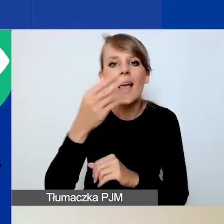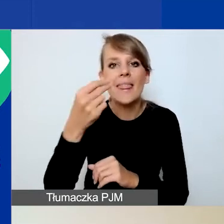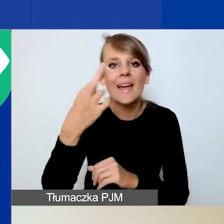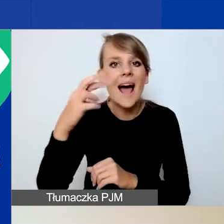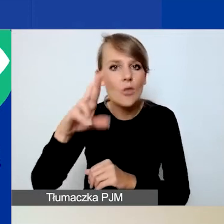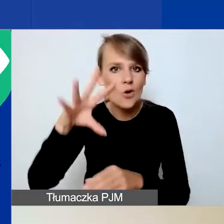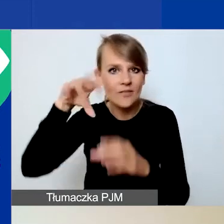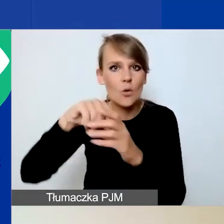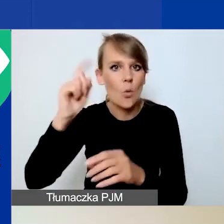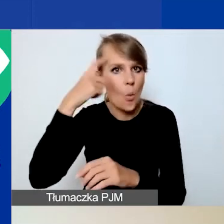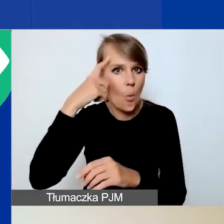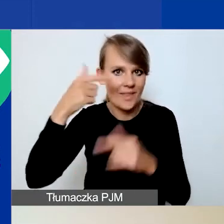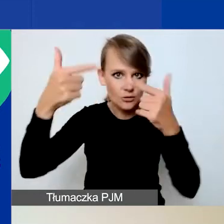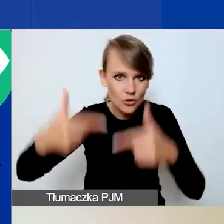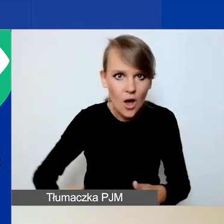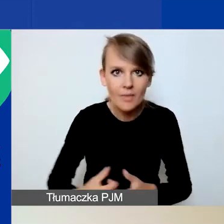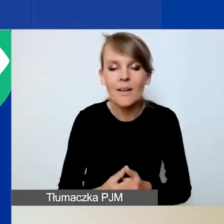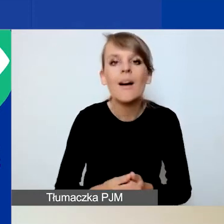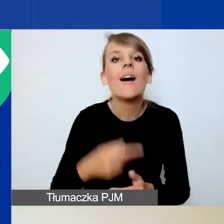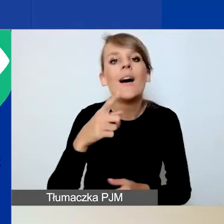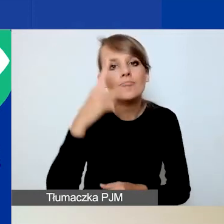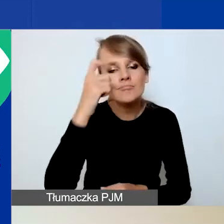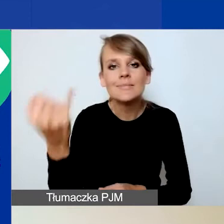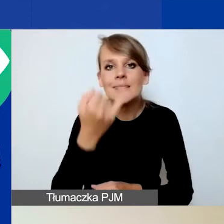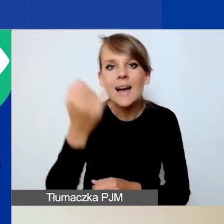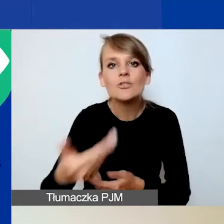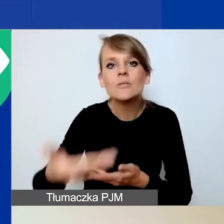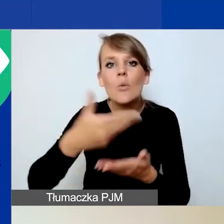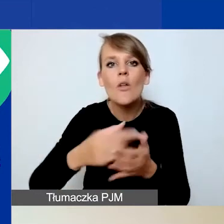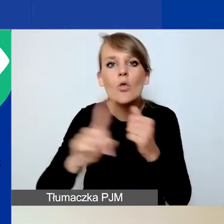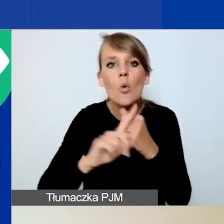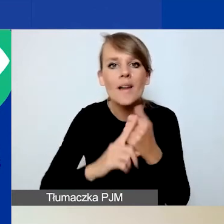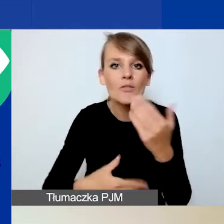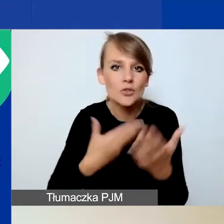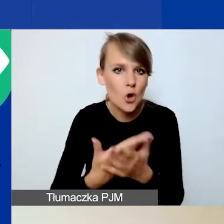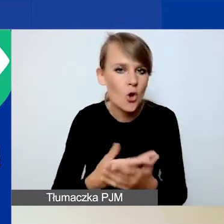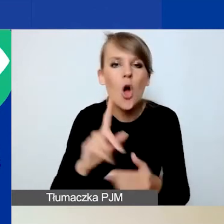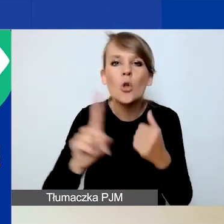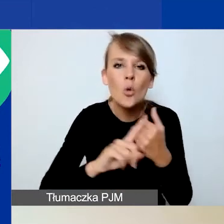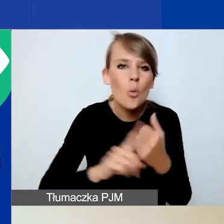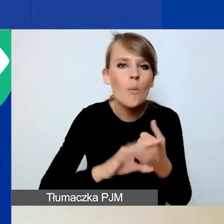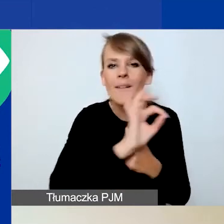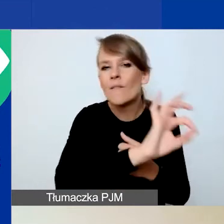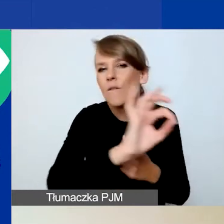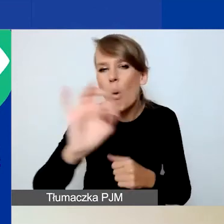Pamiętajcie państwo, żeby zawsze podawać nam numer wniosku. To unikalny numer przynależny tylko państwa wnioskowi.